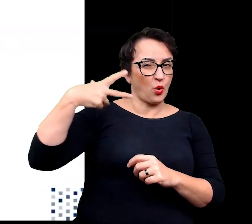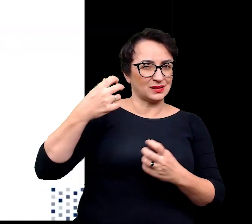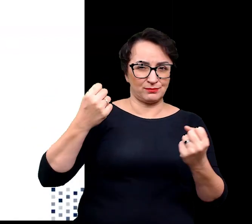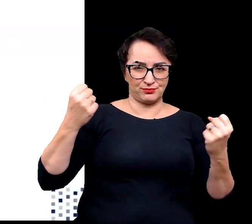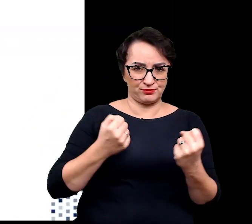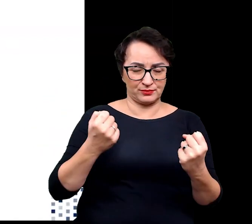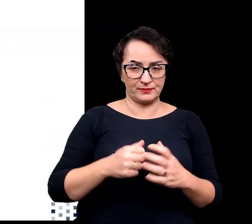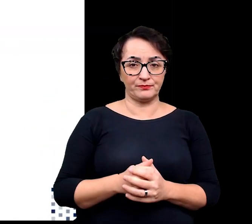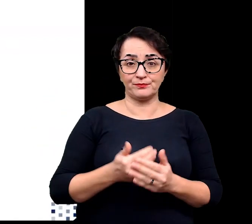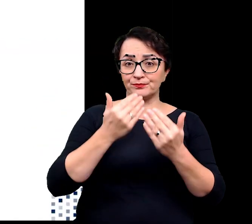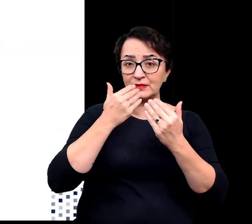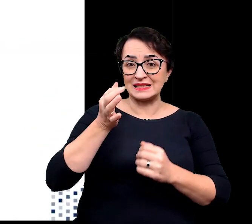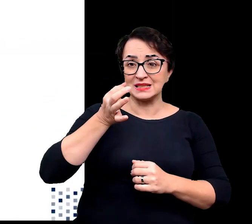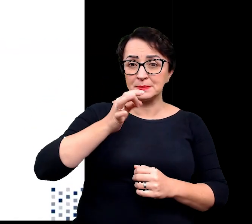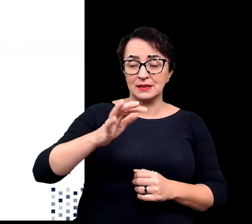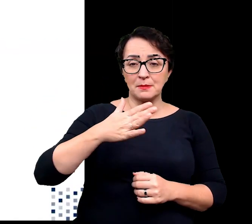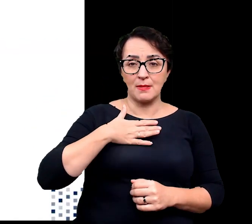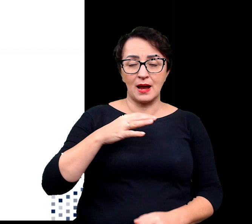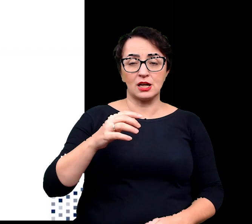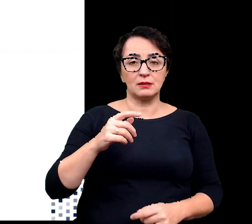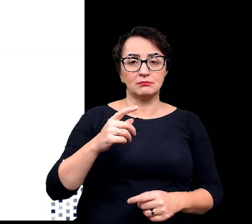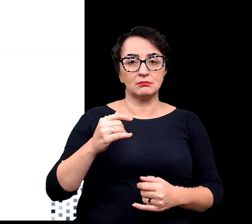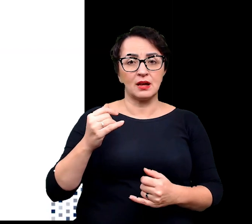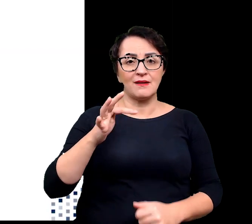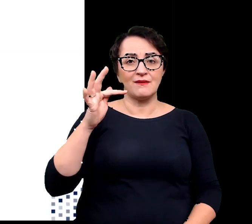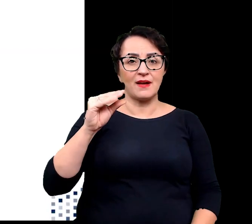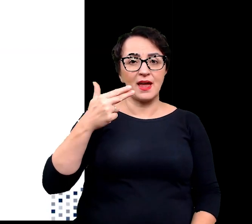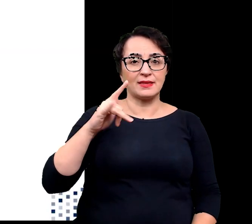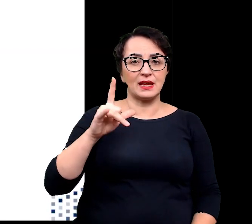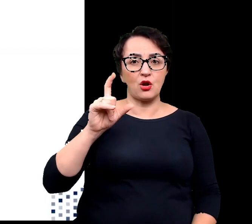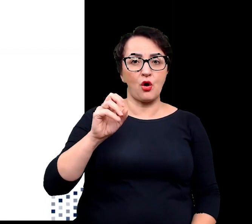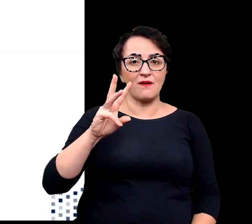Dzięki specjalnie syntetyzowanym związkom fenelowym, flawonoidom,